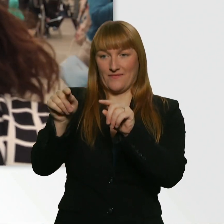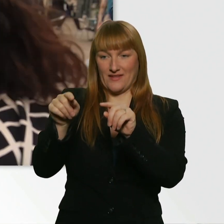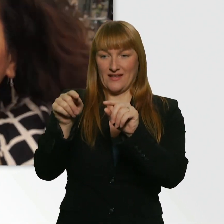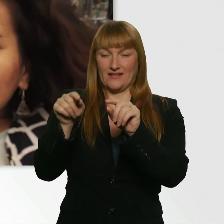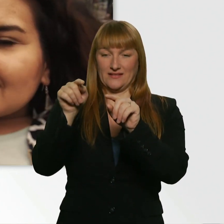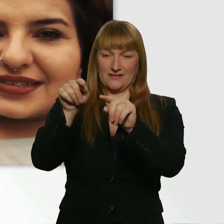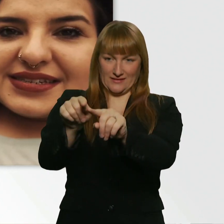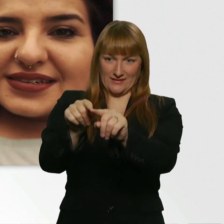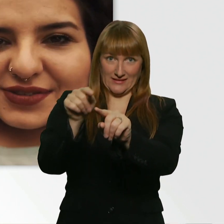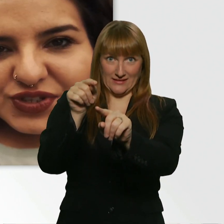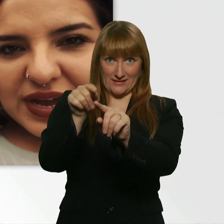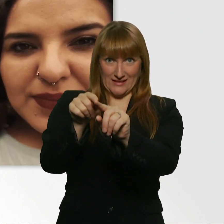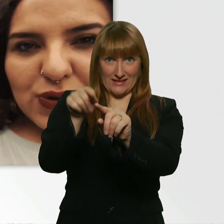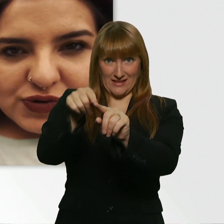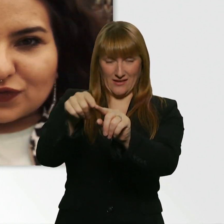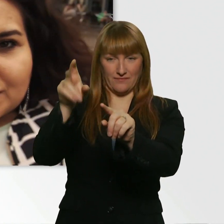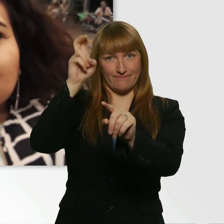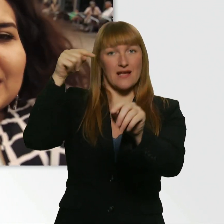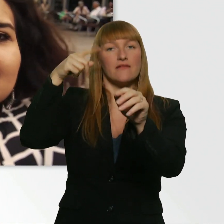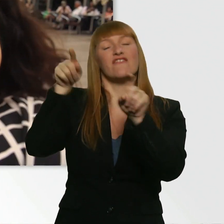D.h. sie ist unser Maulwurf quasi.